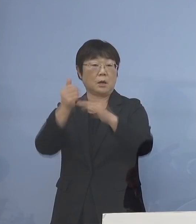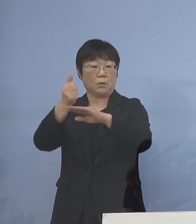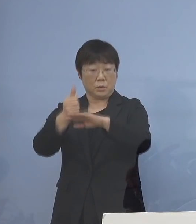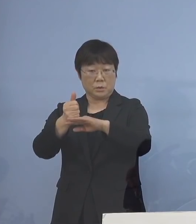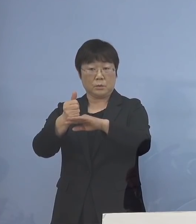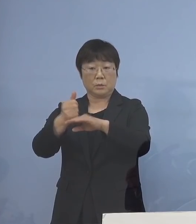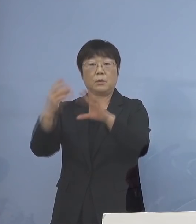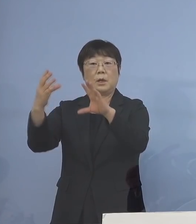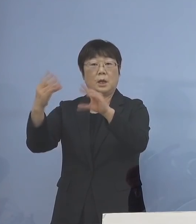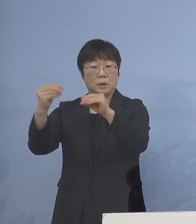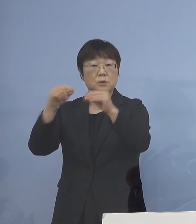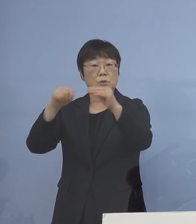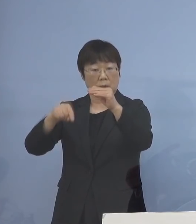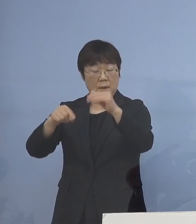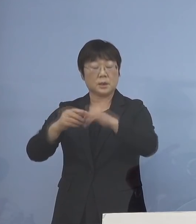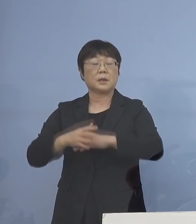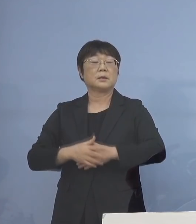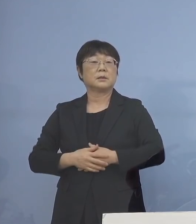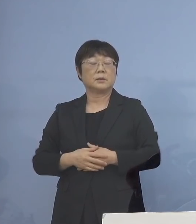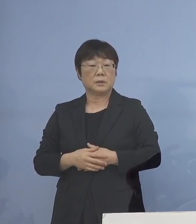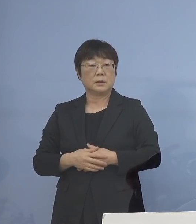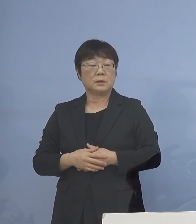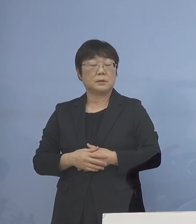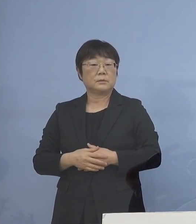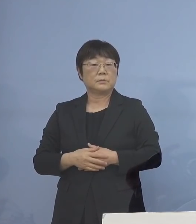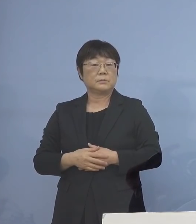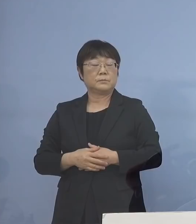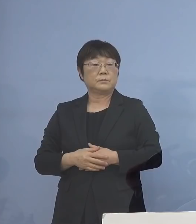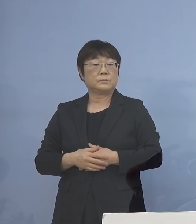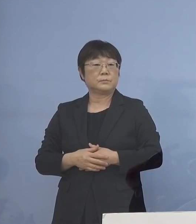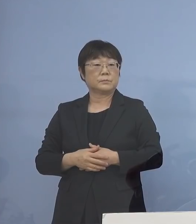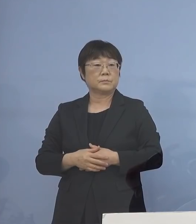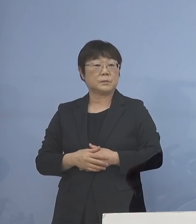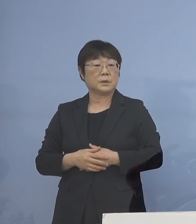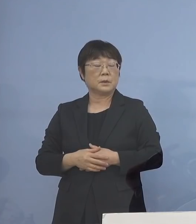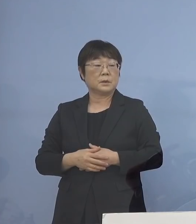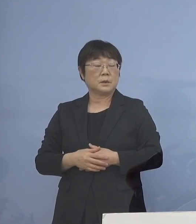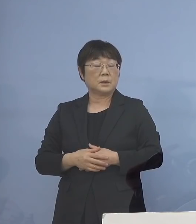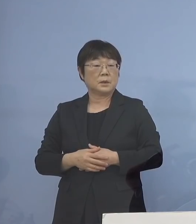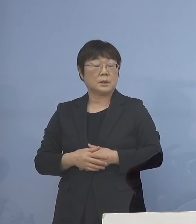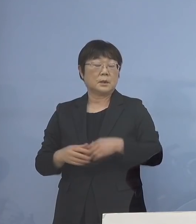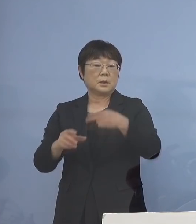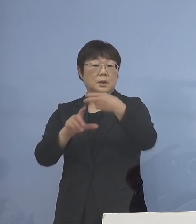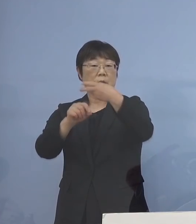そうした中で まず7日月曜日からは